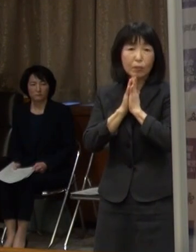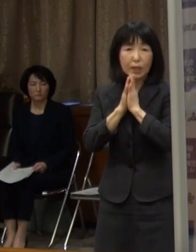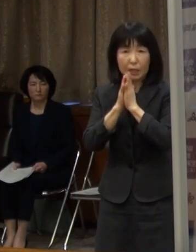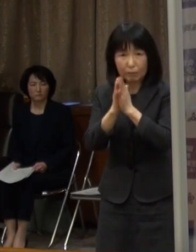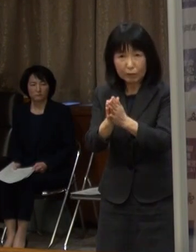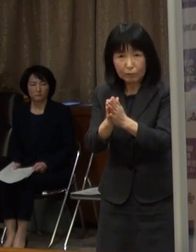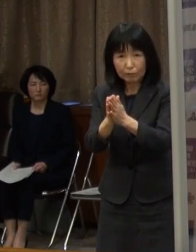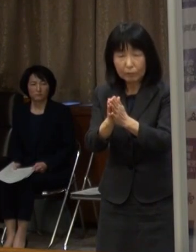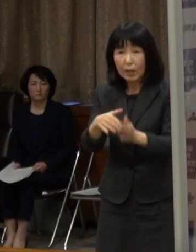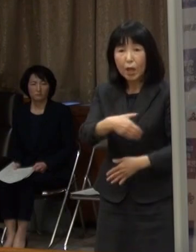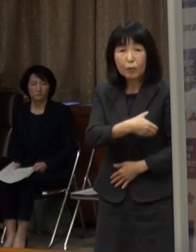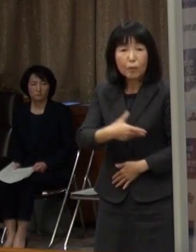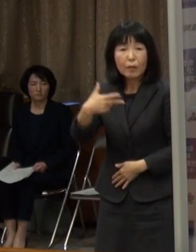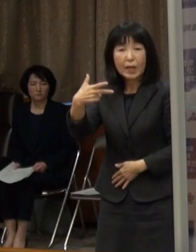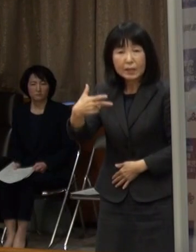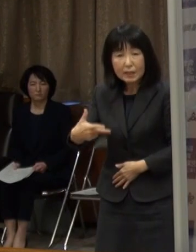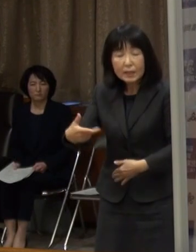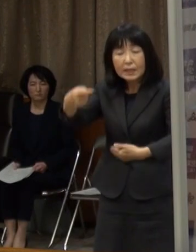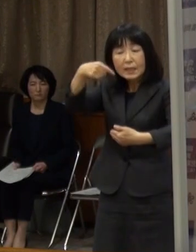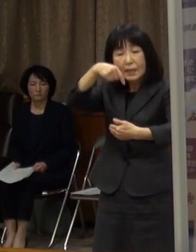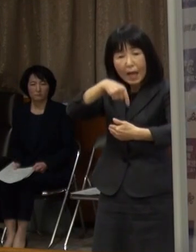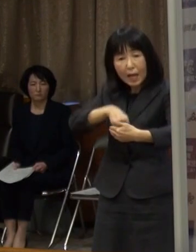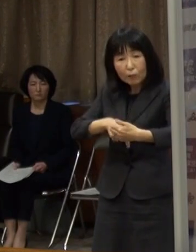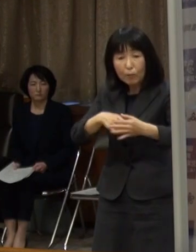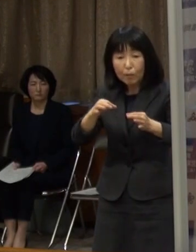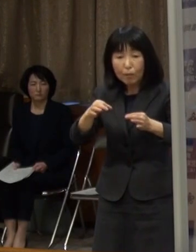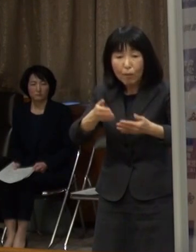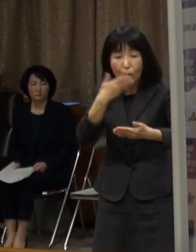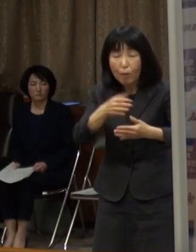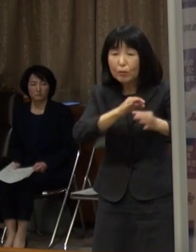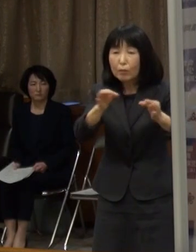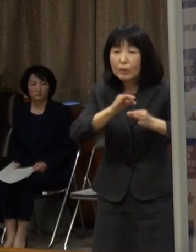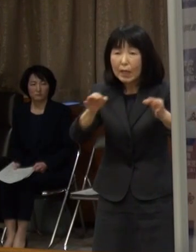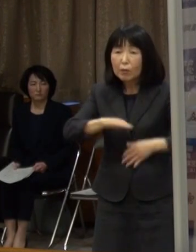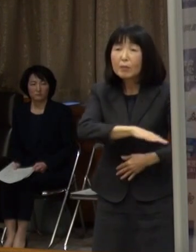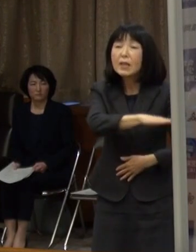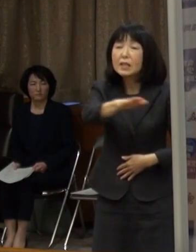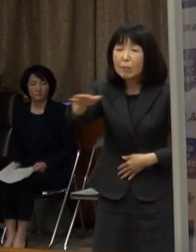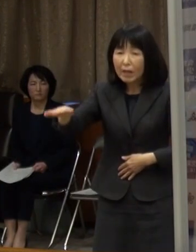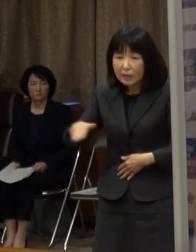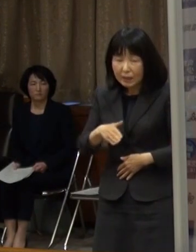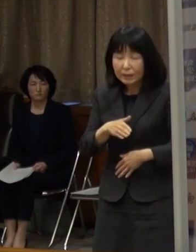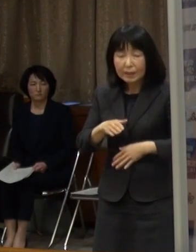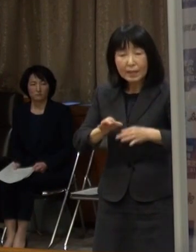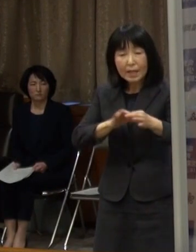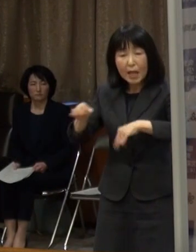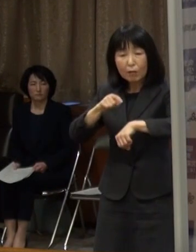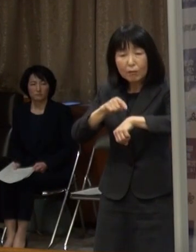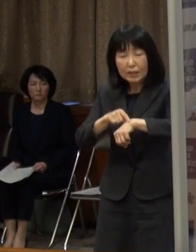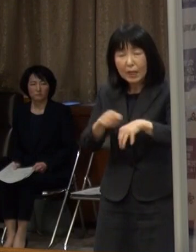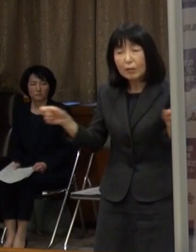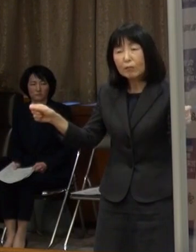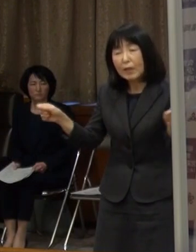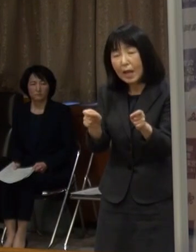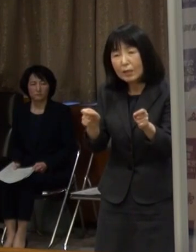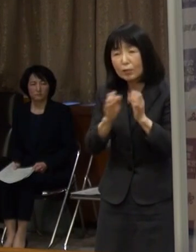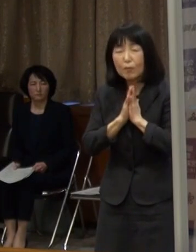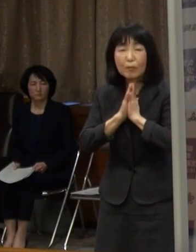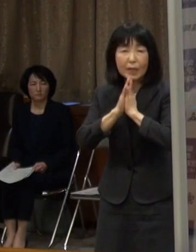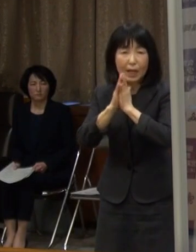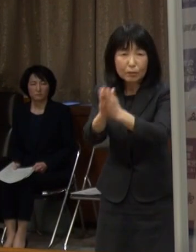福岡市内の飲食店の皆さんに 営業時間の短縮を要請することを決定しました